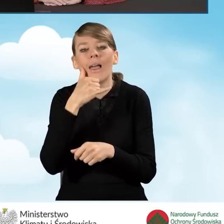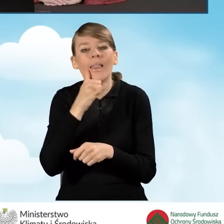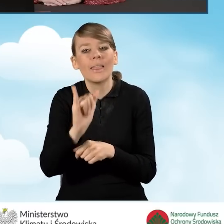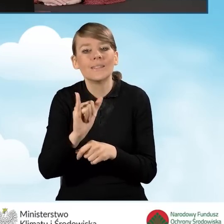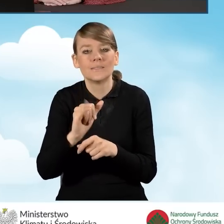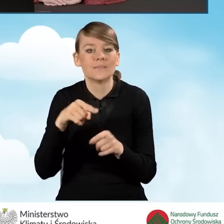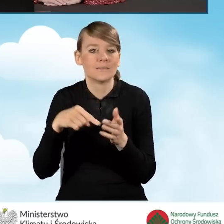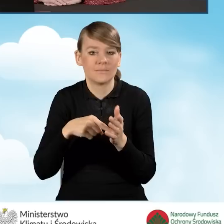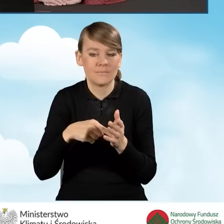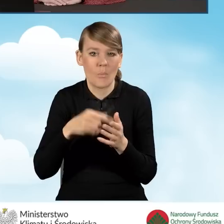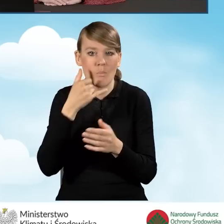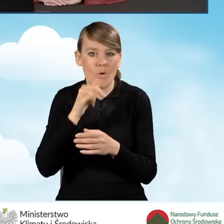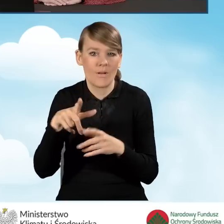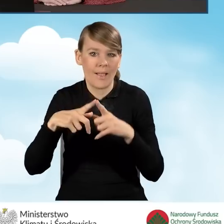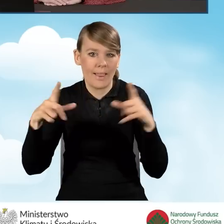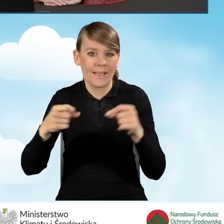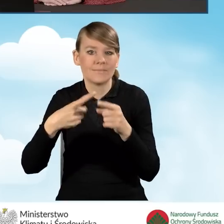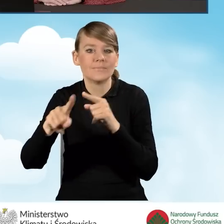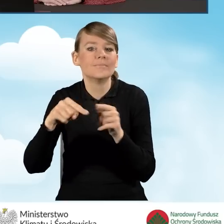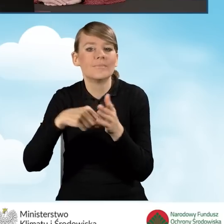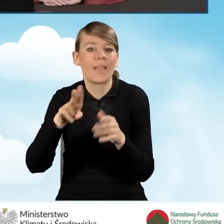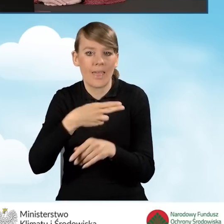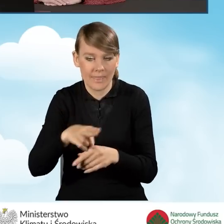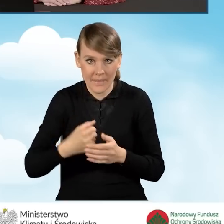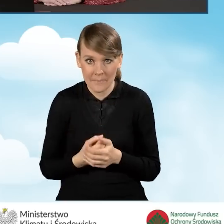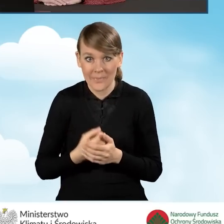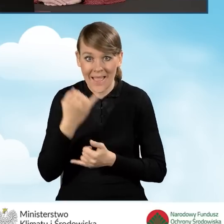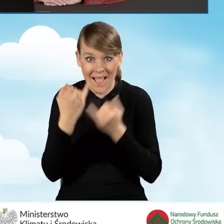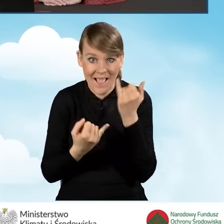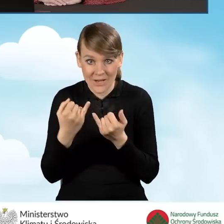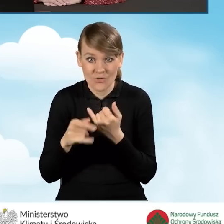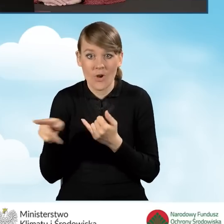Natomiast w sytuacji daty wpływu papierowej postaci wniosku do gminy,